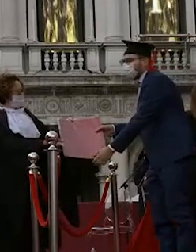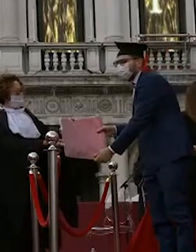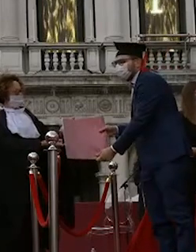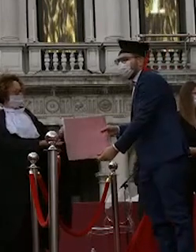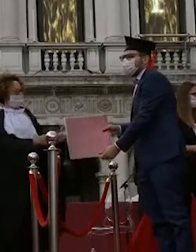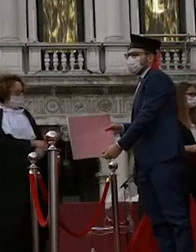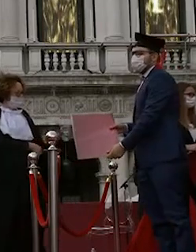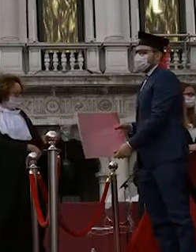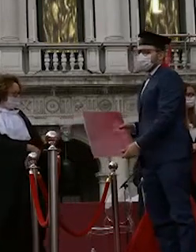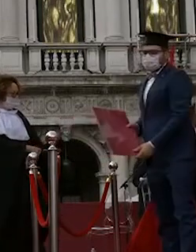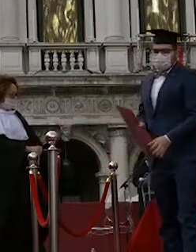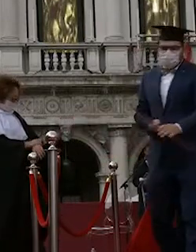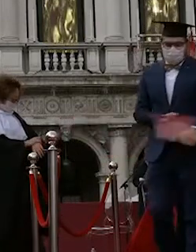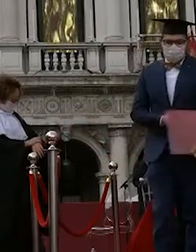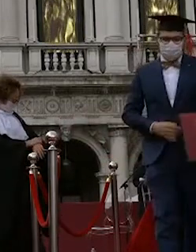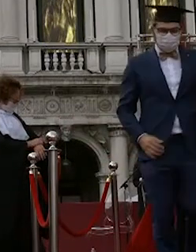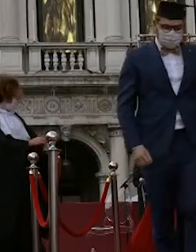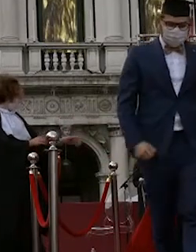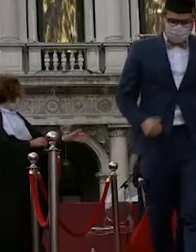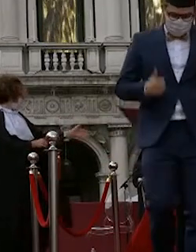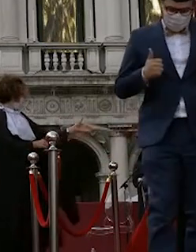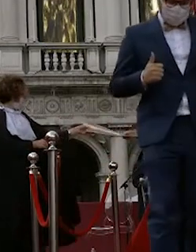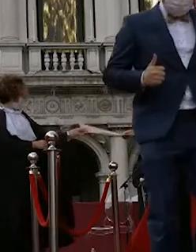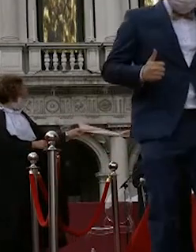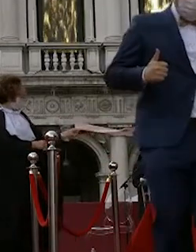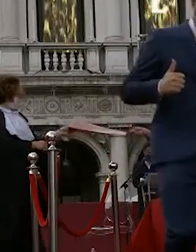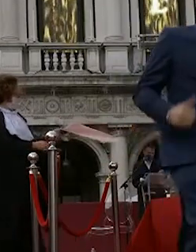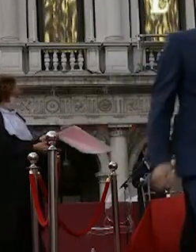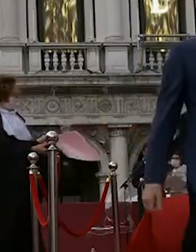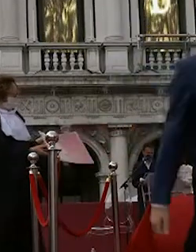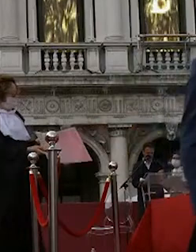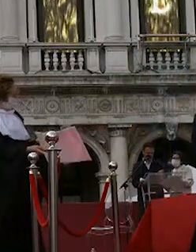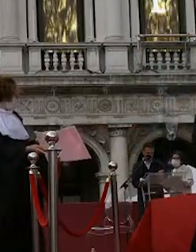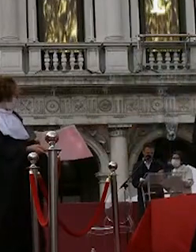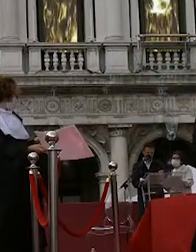sergio gianfrate maria vittoria sonego